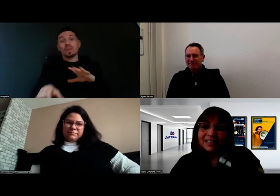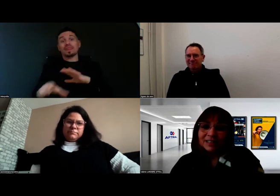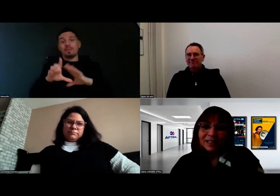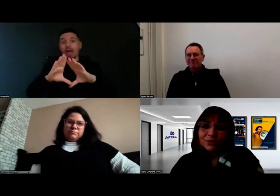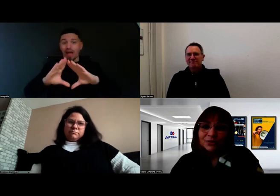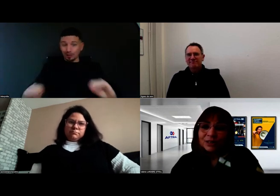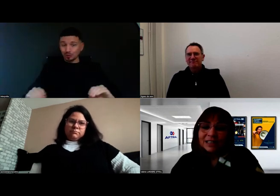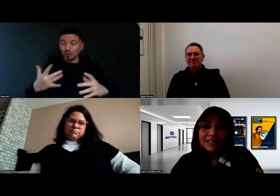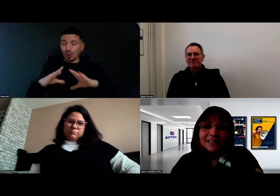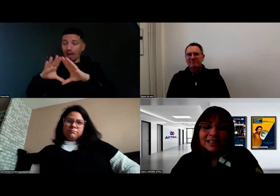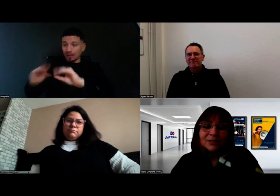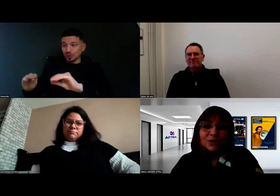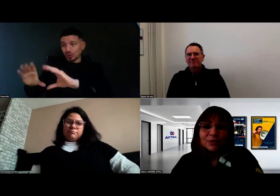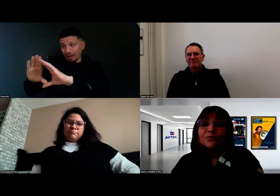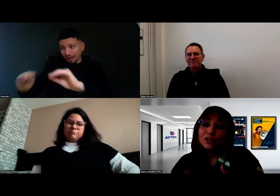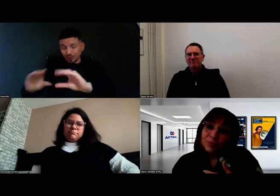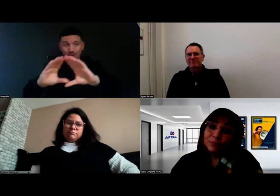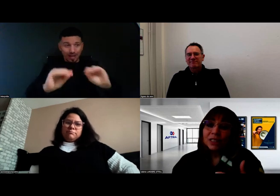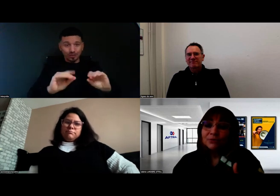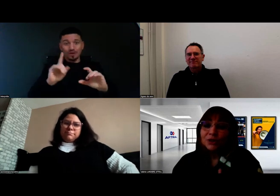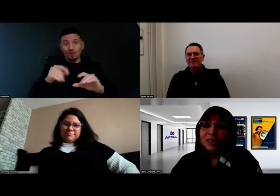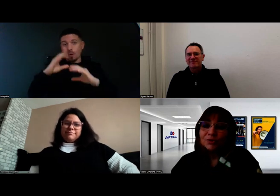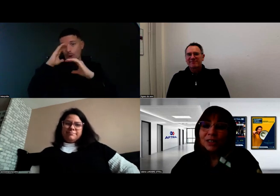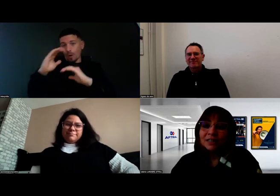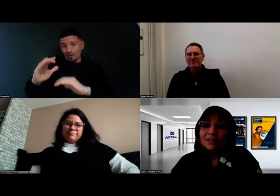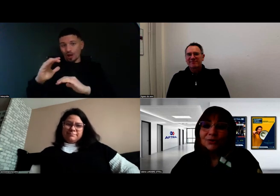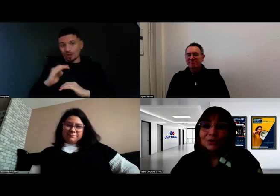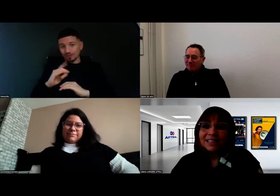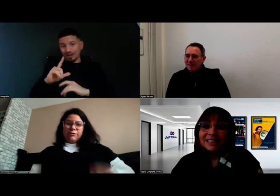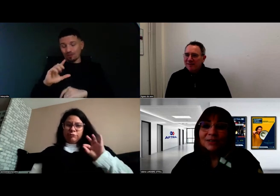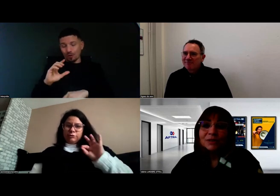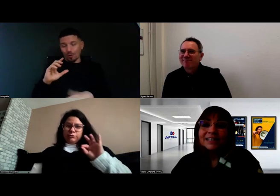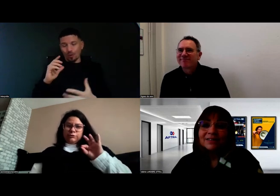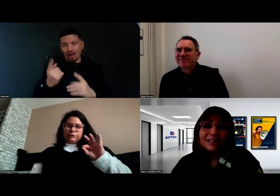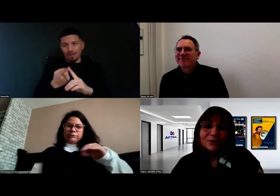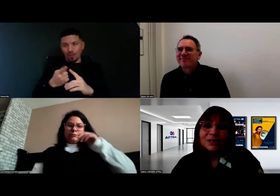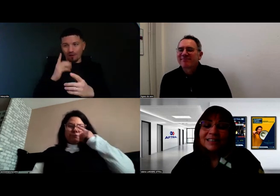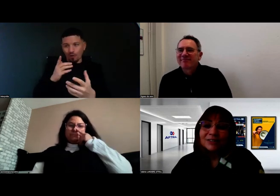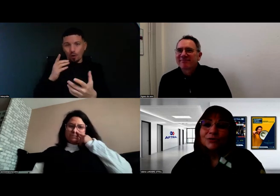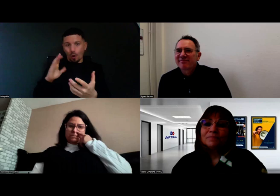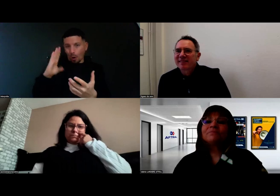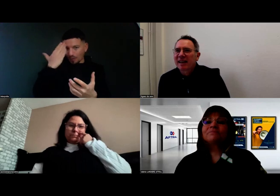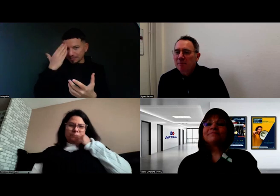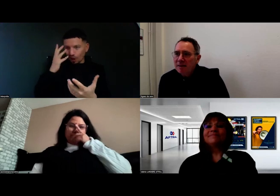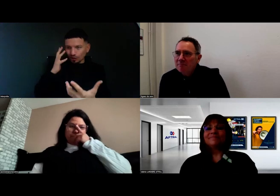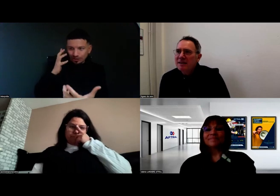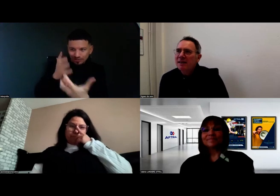Et c'est vrai que ça nécessite de se faire confiance, mais pour ça il faut se connaître aussi. Donc c'est tout un travail de cette nature.